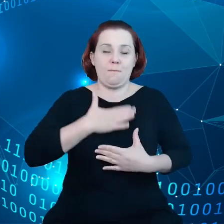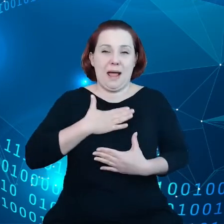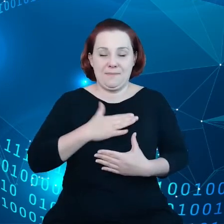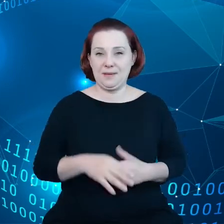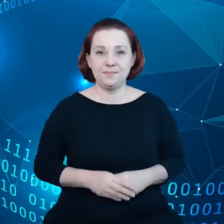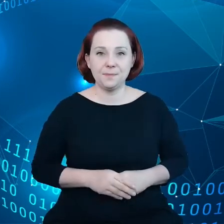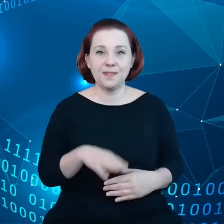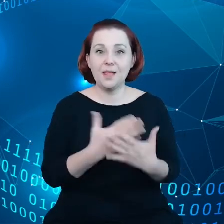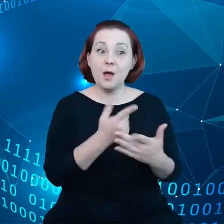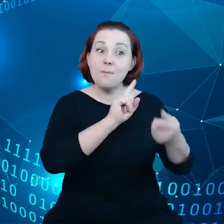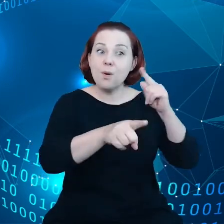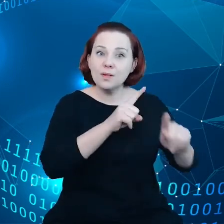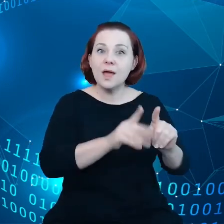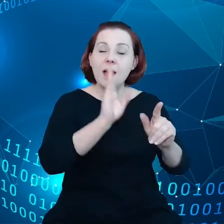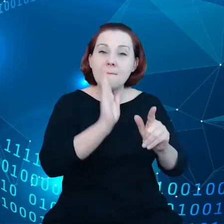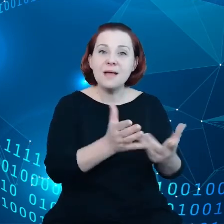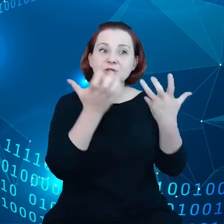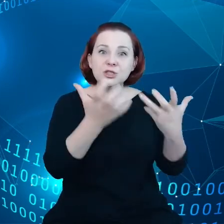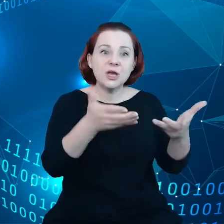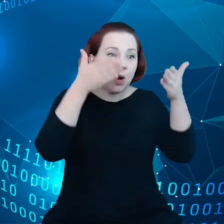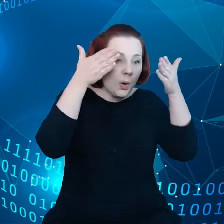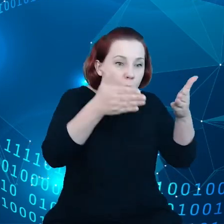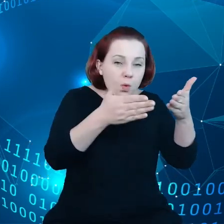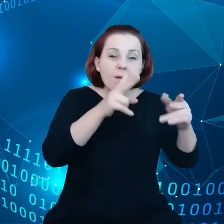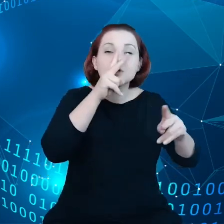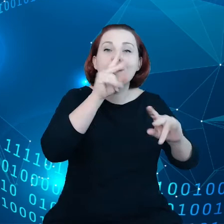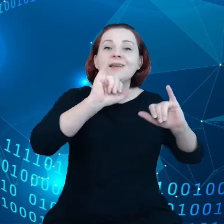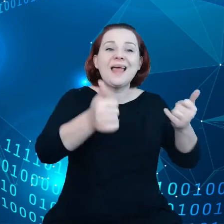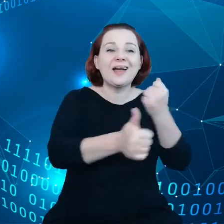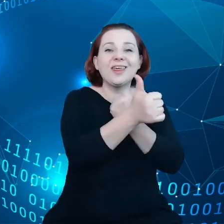ująć w ryzy przepływ danych. No i właśnie,